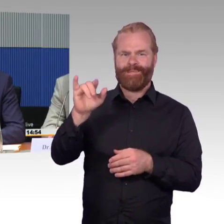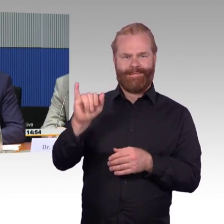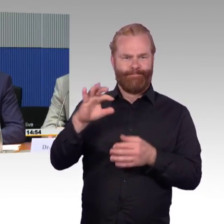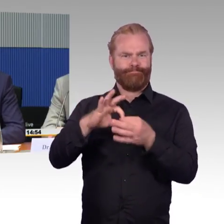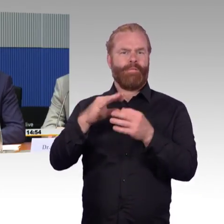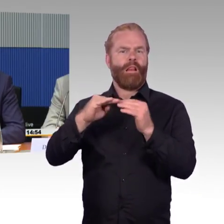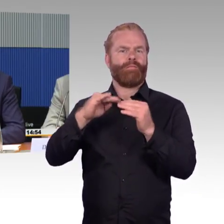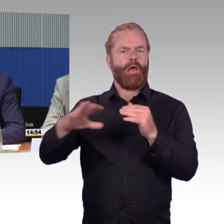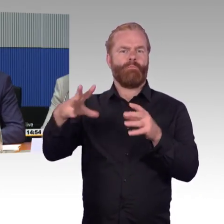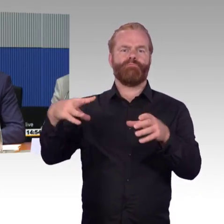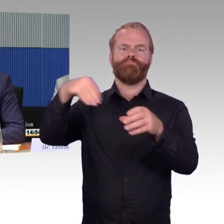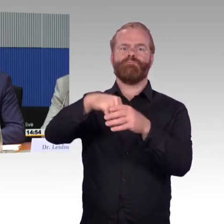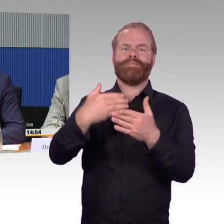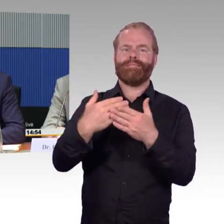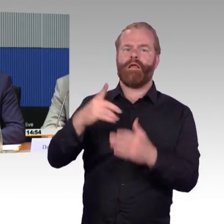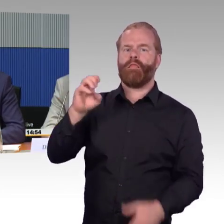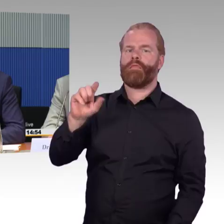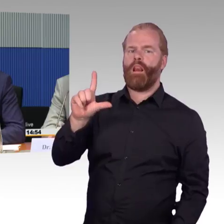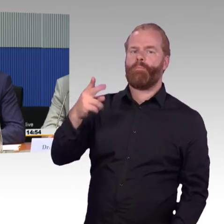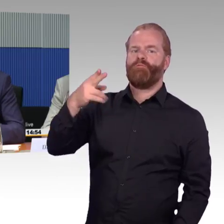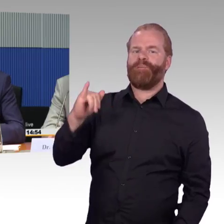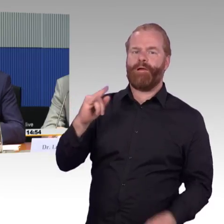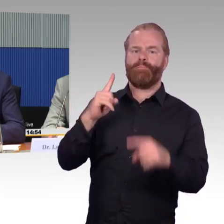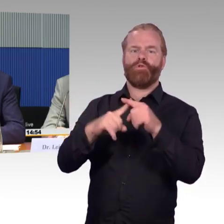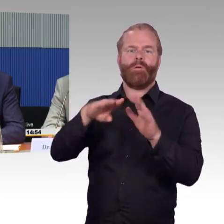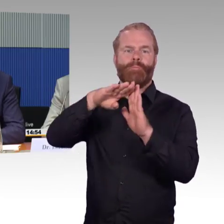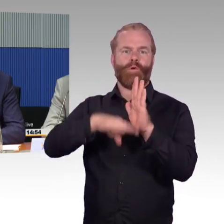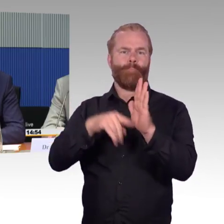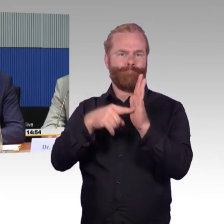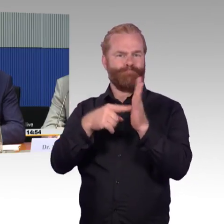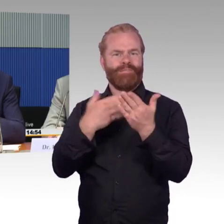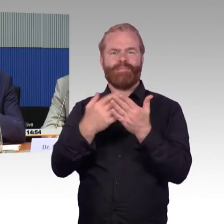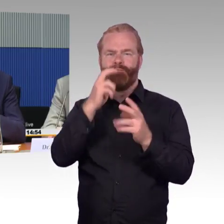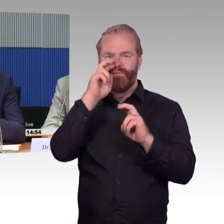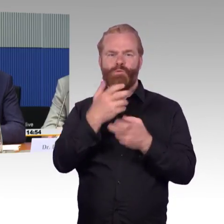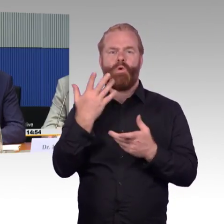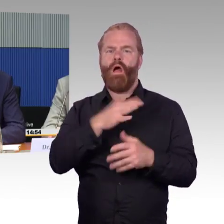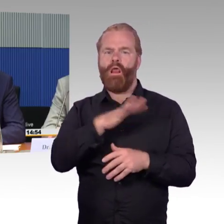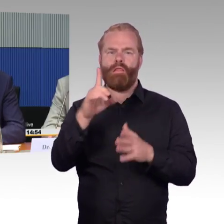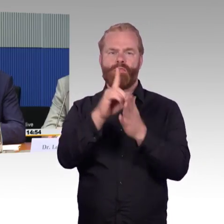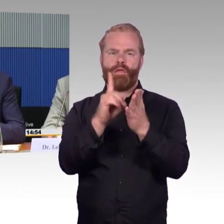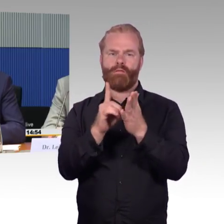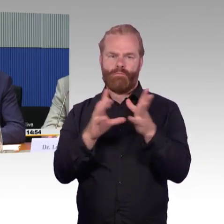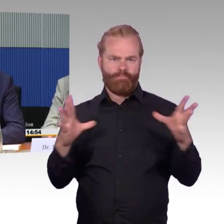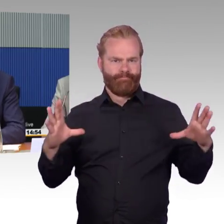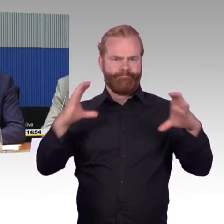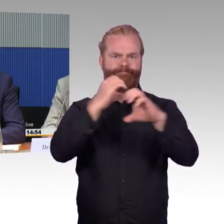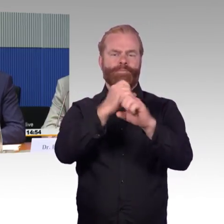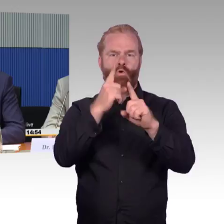dann auf einen gleichen Datenpool zurückgreifen kann und diese Daten auch zur Verfügung stellen kann. Das ist noch im Aufbau, entwickelt sich weiter,